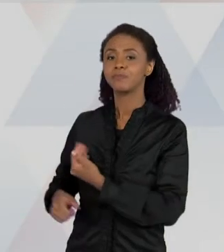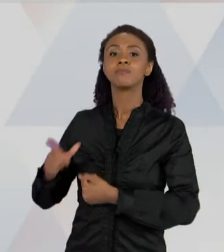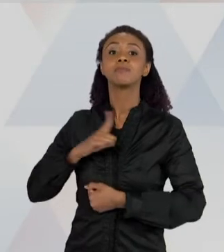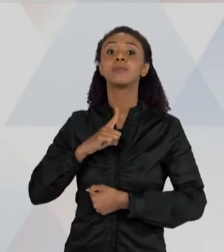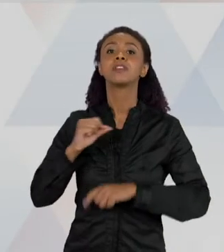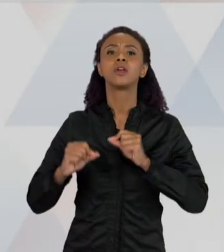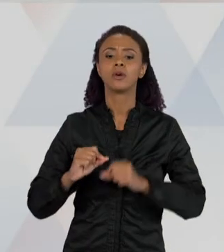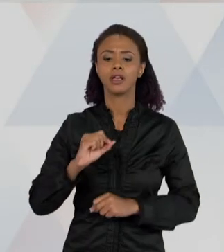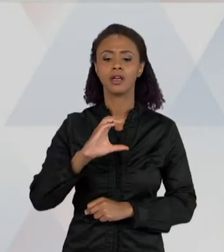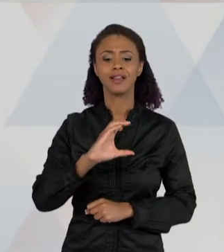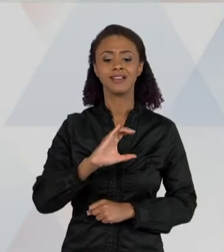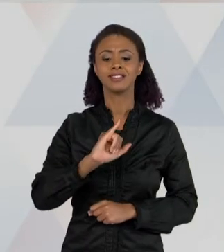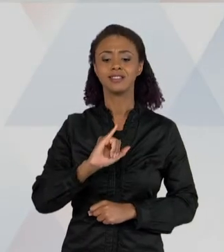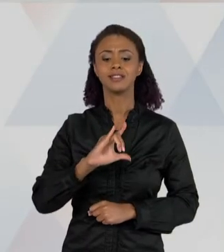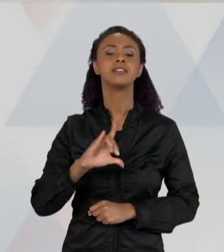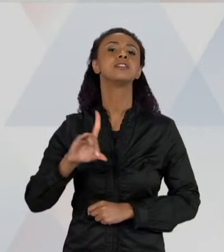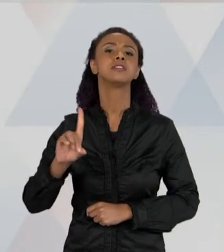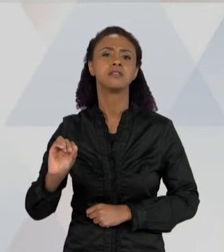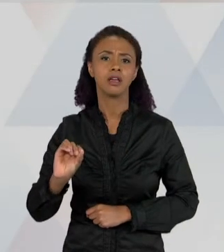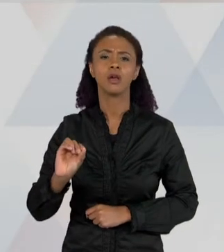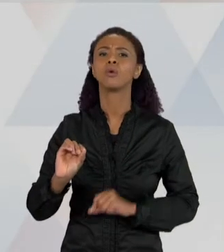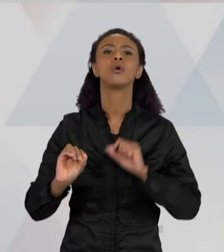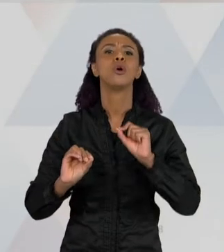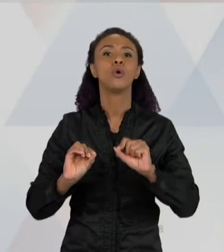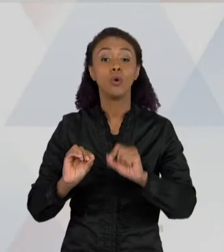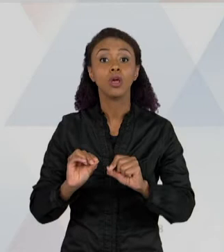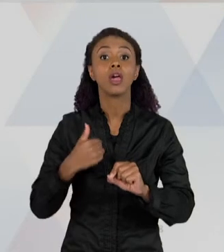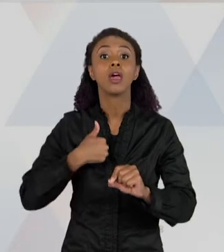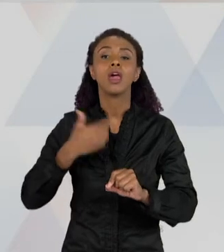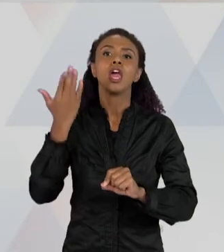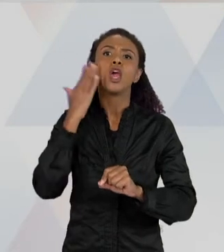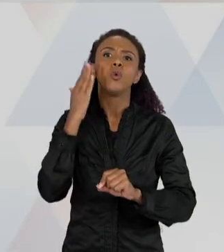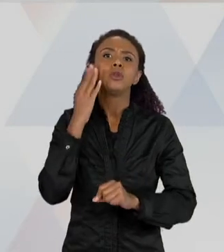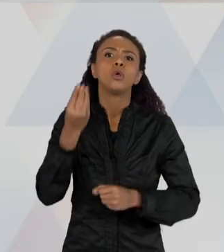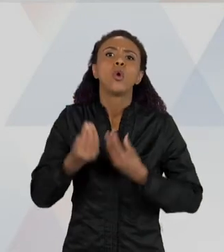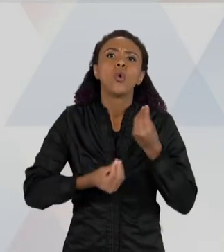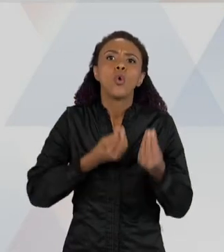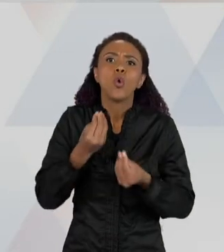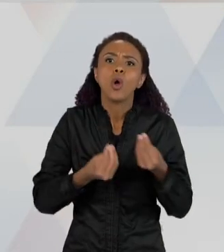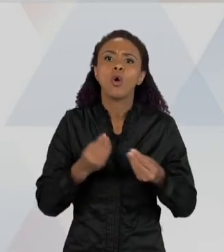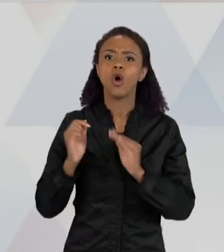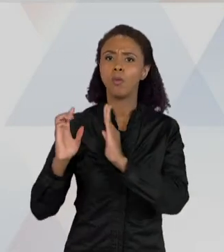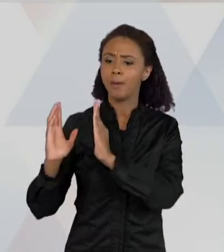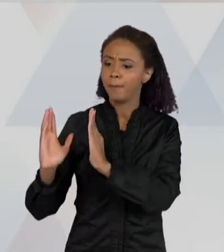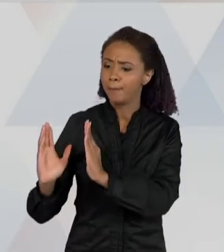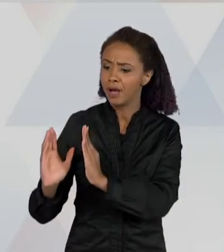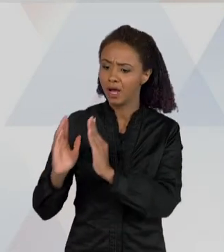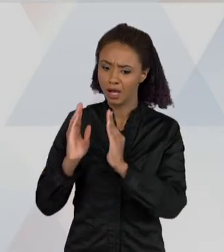ENTENDO O PROCESSO POR MEIO DE UMA IMAGEM, ENTÃO ESSA IMAGEM, ELA NÃO SÓ ME